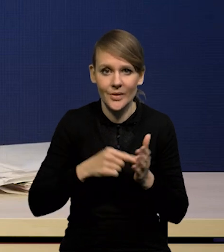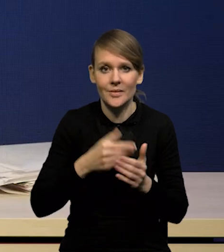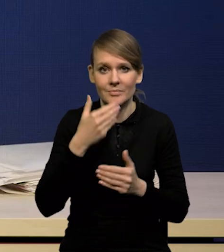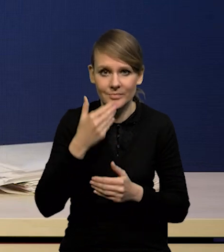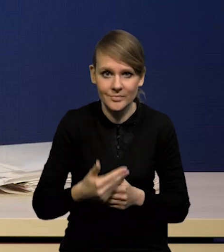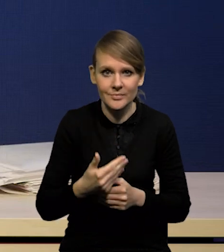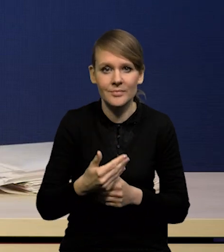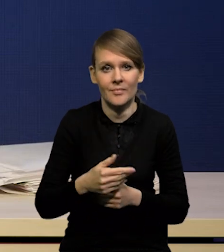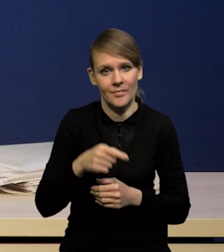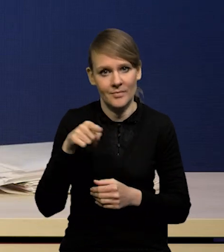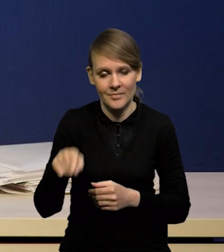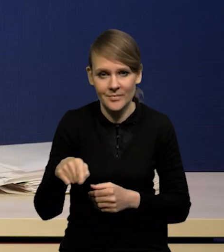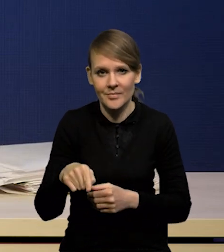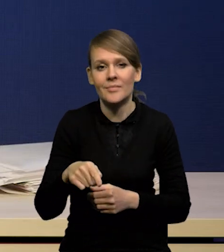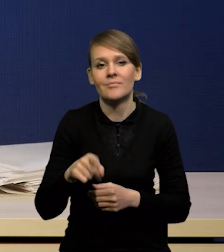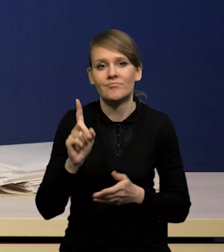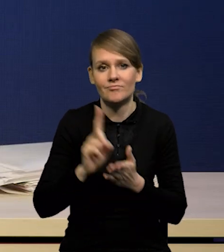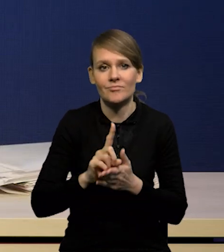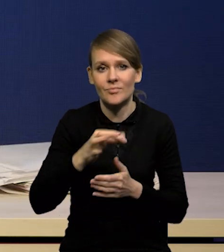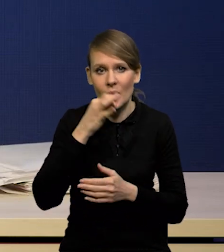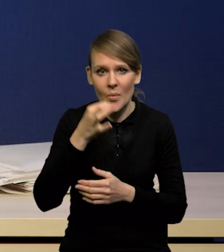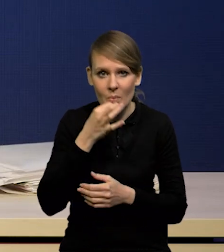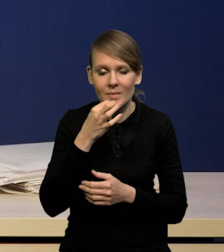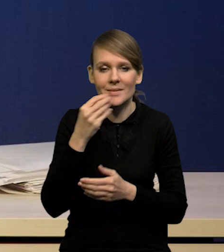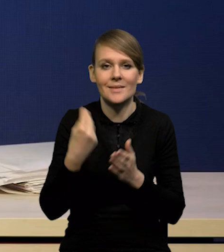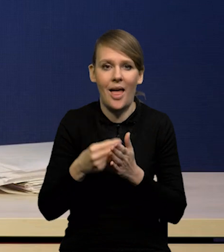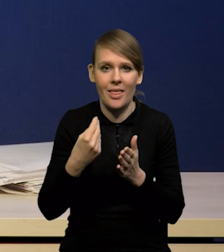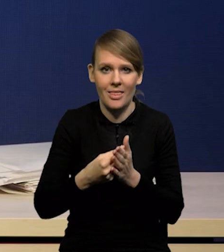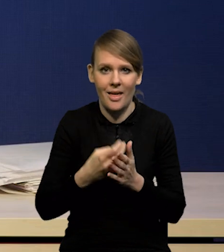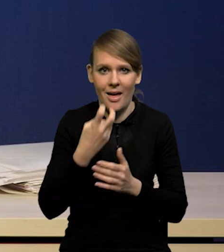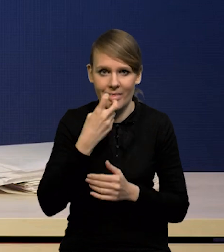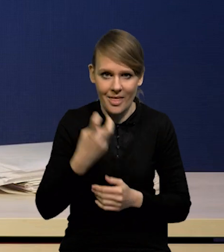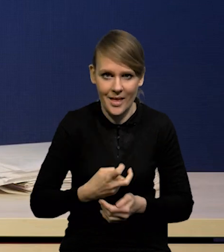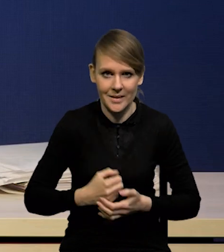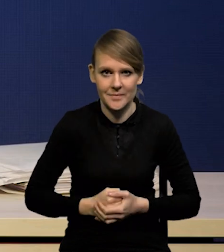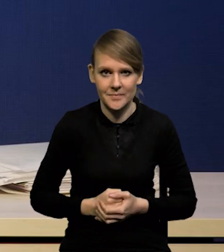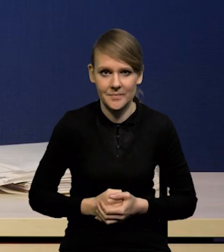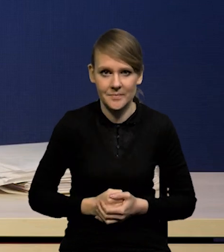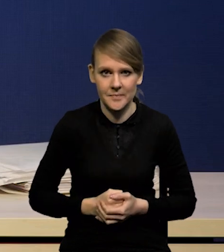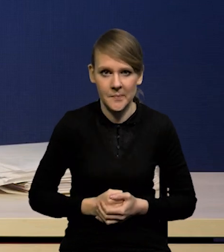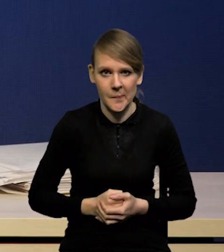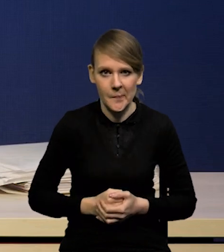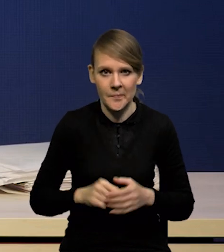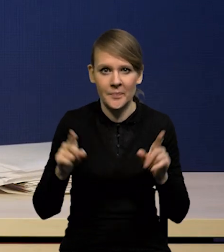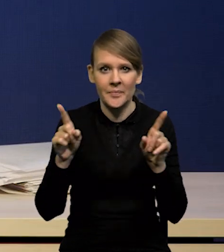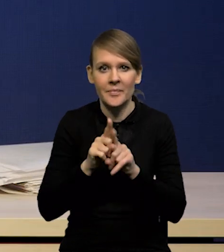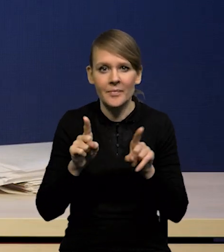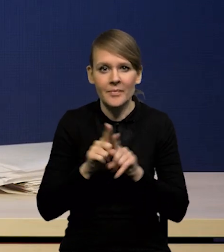na korektę ścieżek cen energii i również CPI.